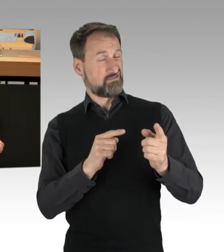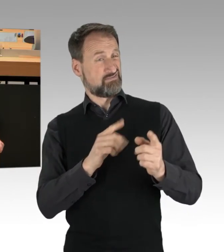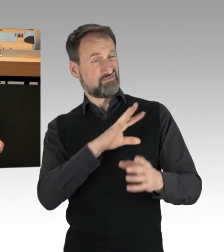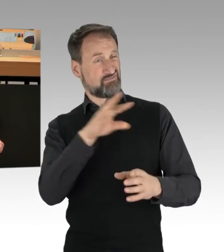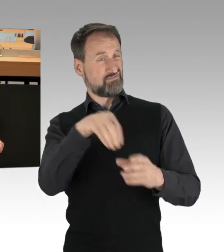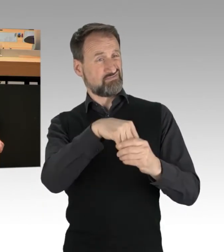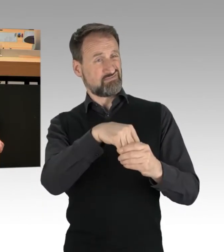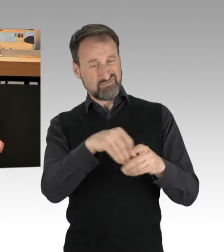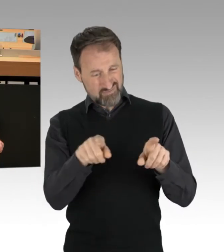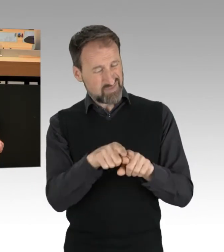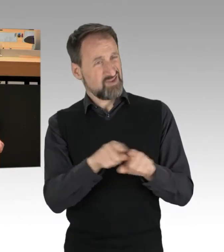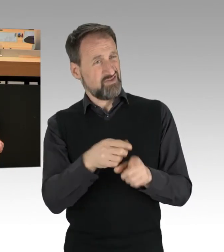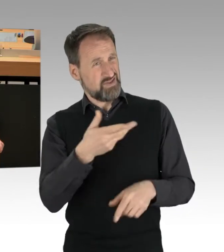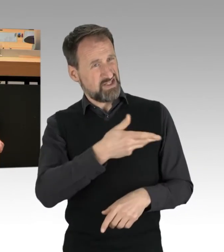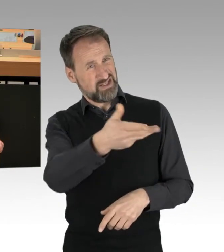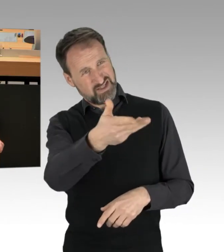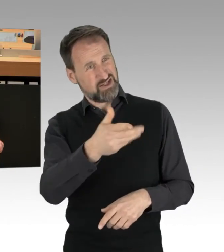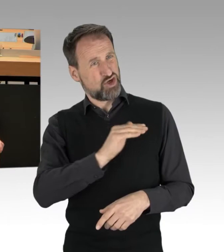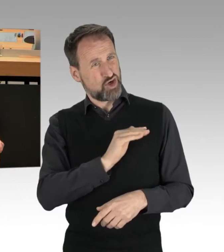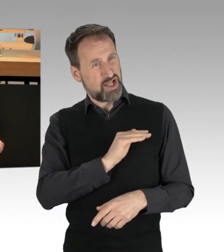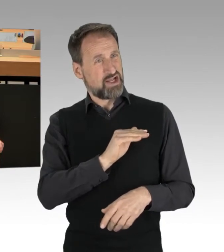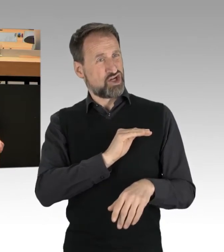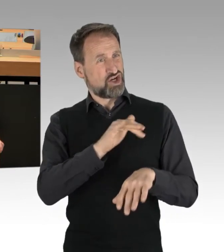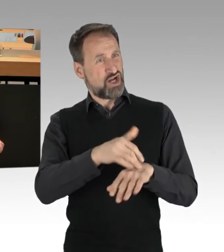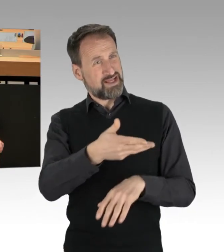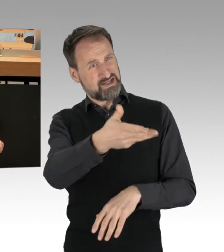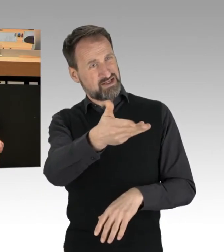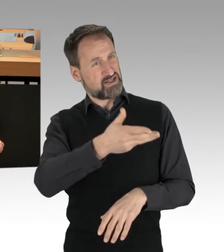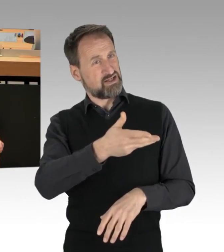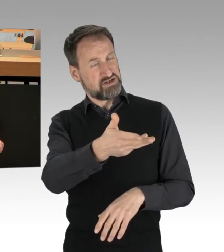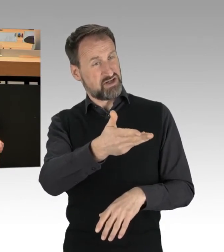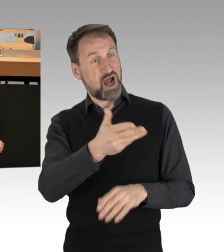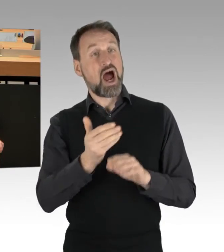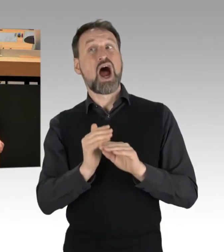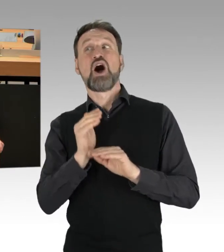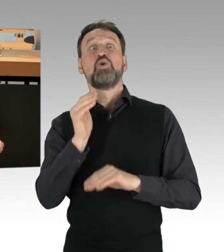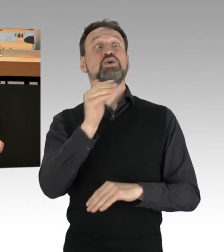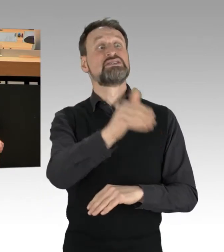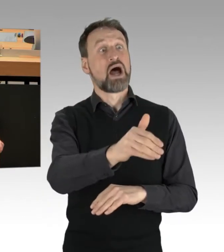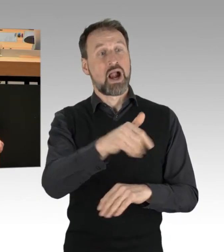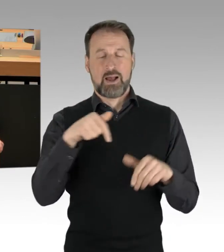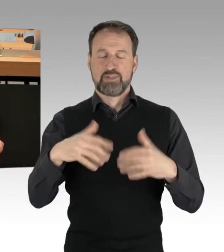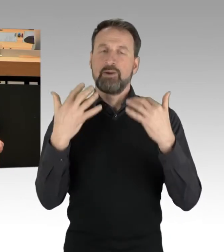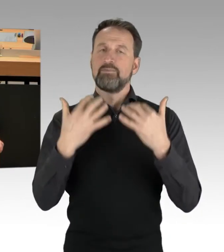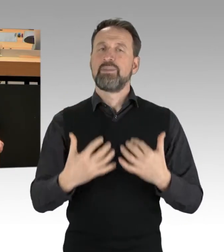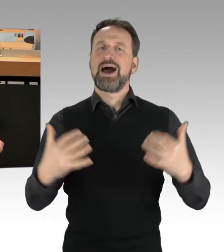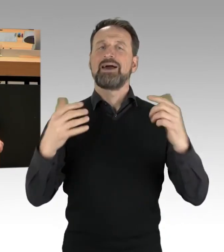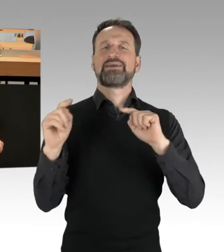in dem, wo Sie mit Ihren Kolleginnen und Kollegen stehen, außerhalb des Parlamentarismus. Unter Demokraten darf man über alles sprechen,